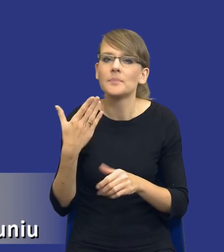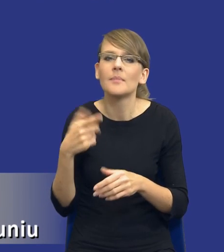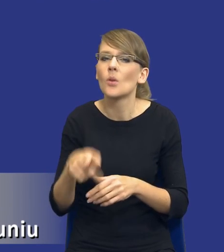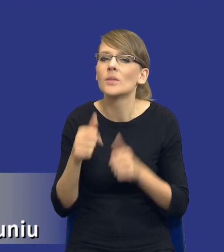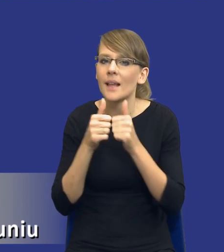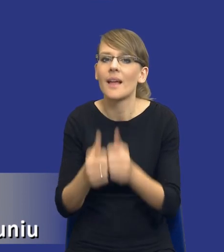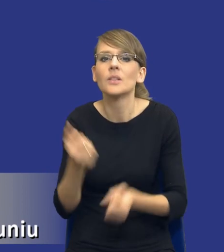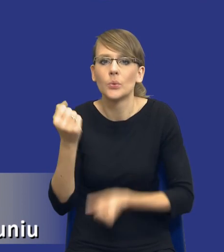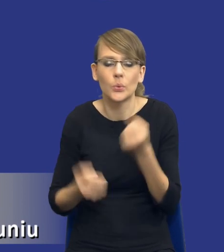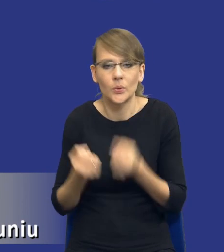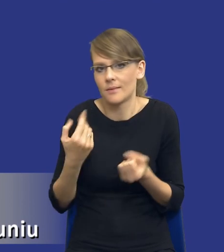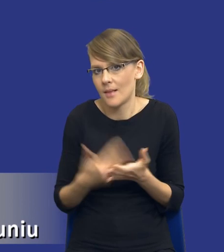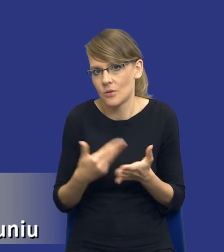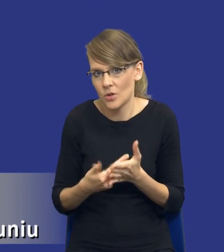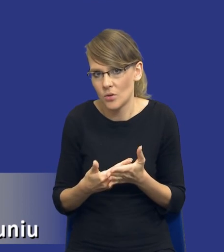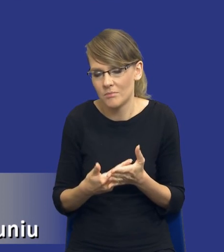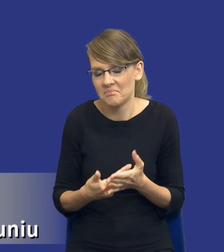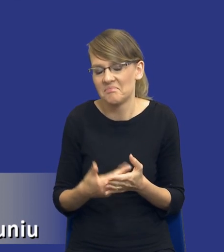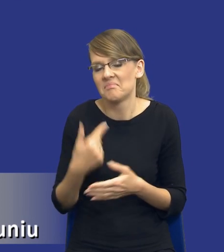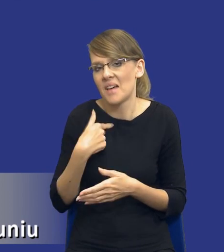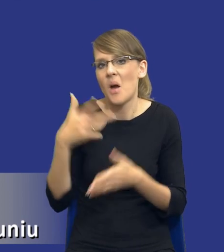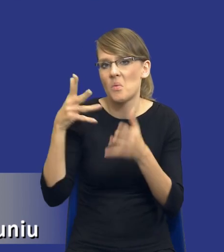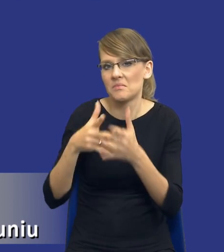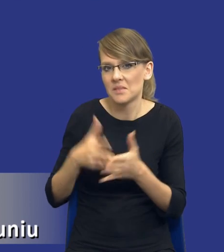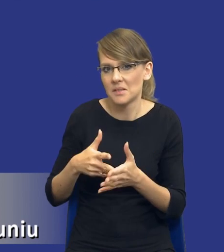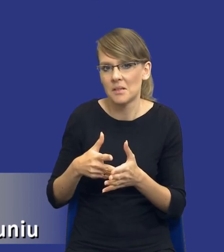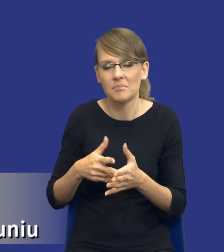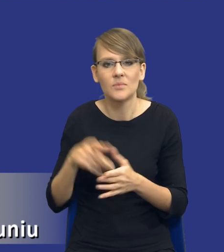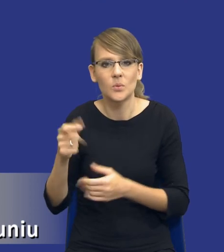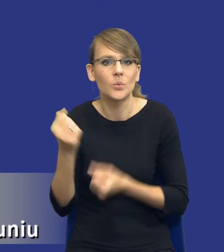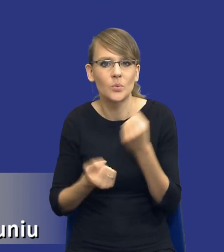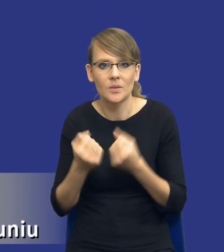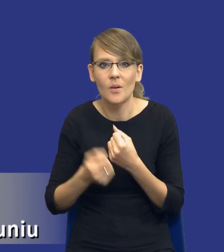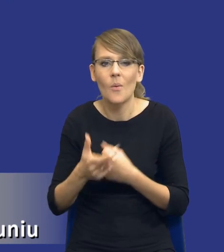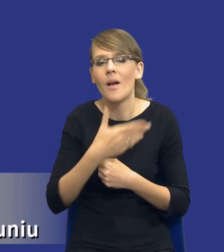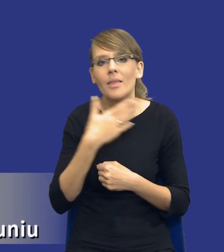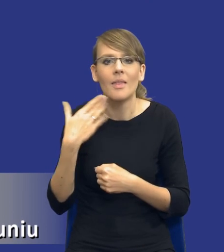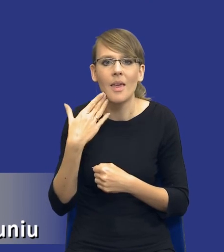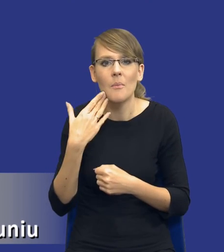Jest to trudne zadanie, w mojej ocenie, dlatego, że nie ma rozwiązania, które bym nazwał one size fits all,